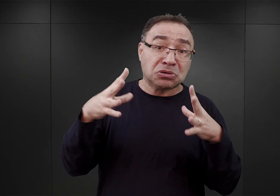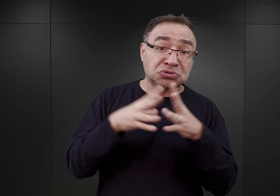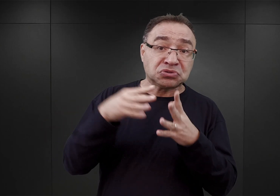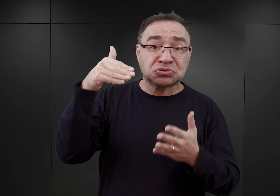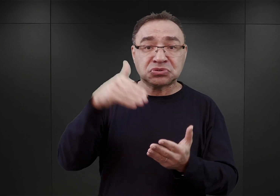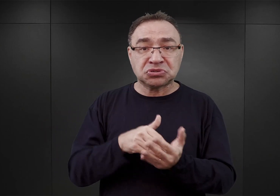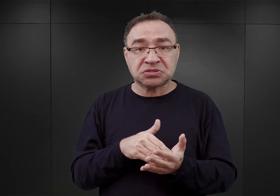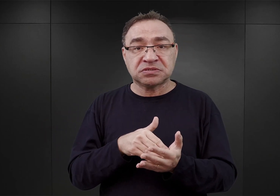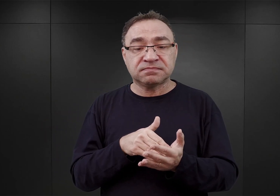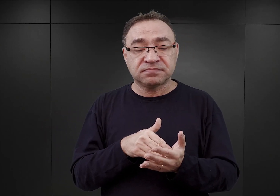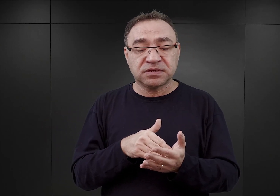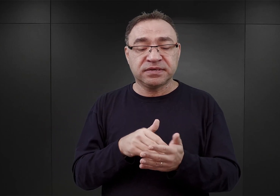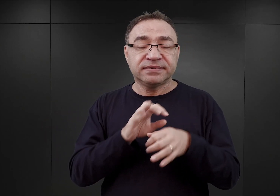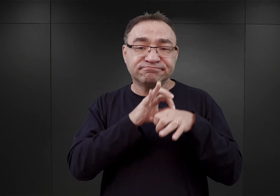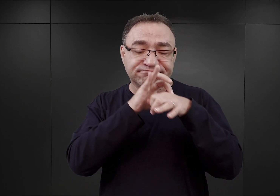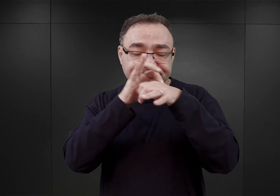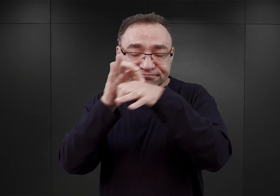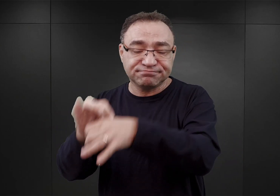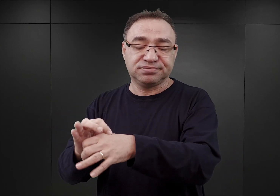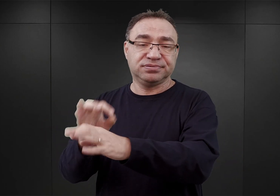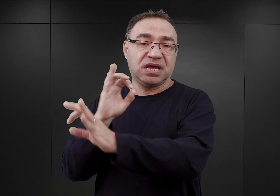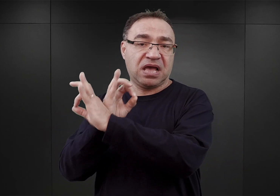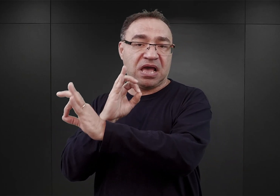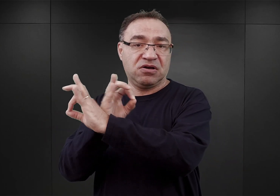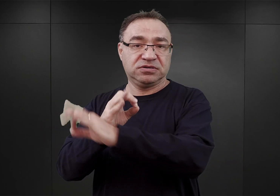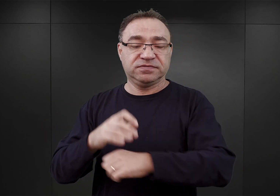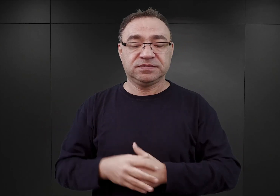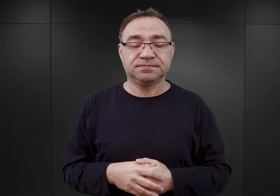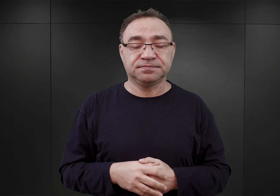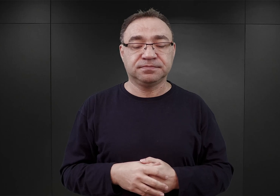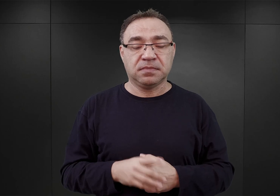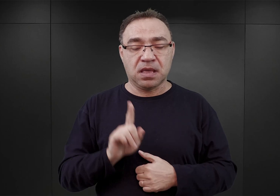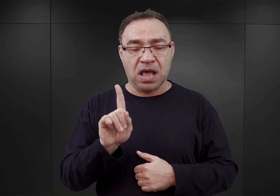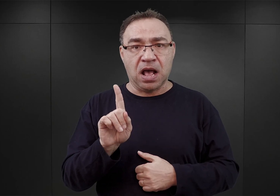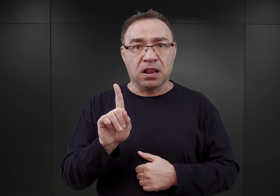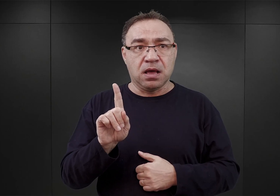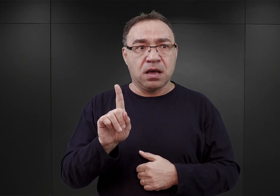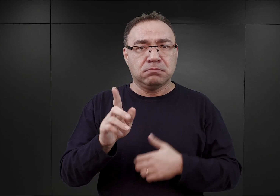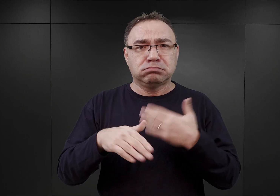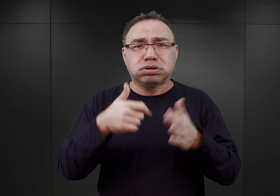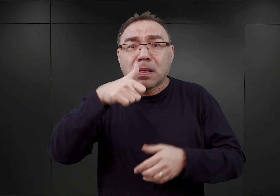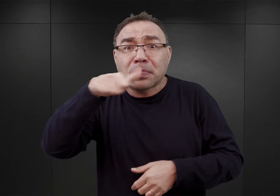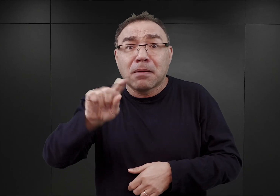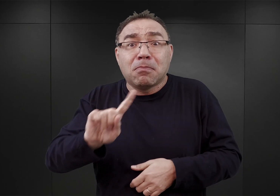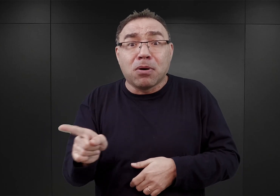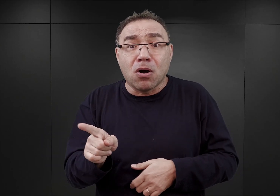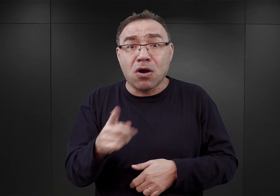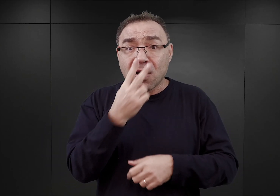mają trafić właśnie do Auschwitz. Ale ledwie tydzień później, podczas wizyty w Warszawie,